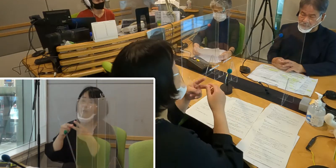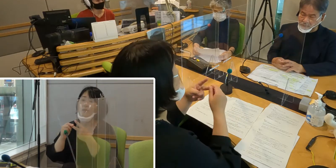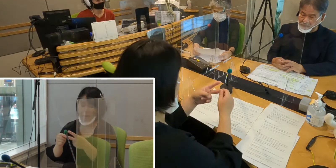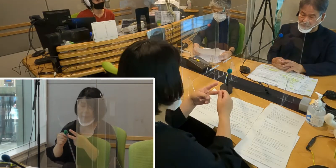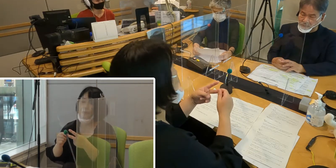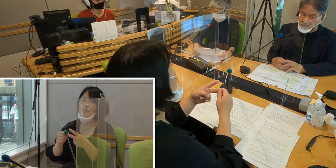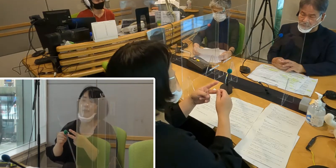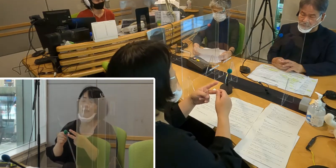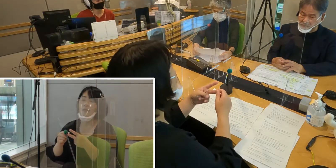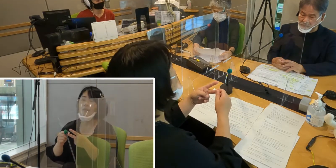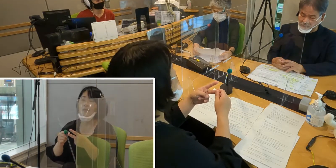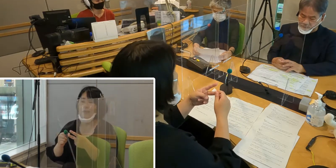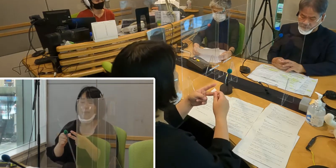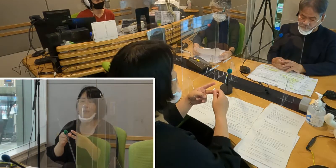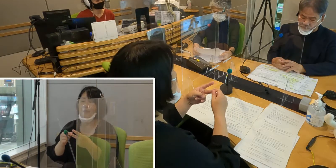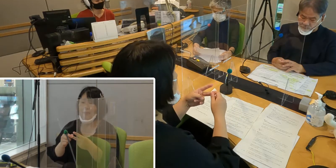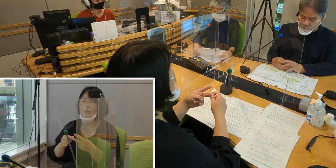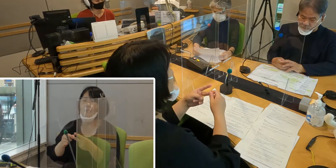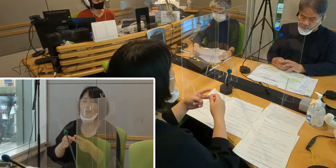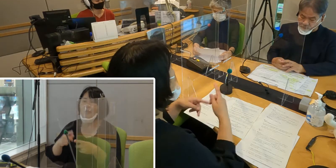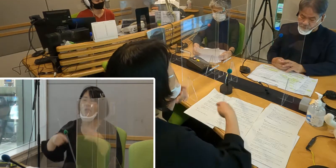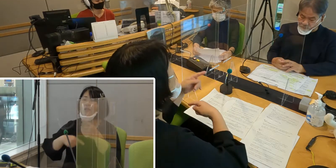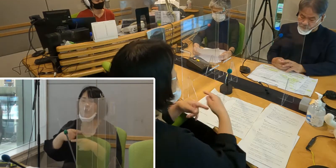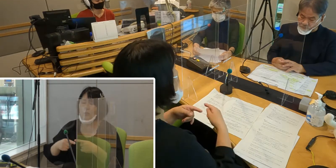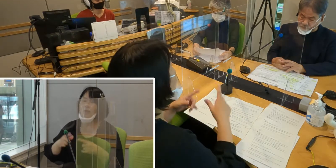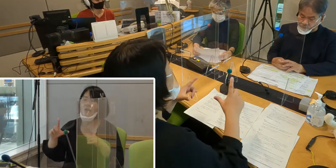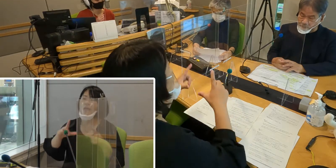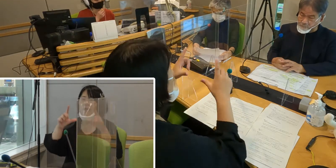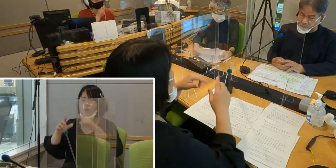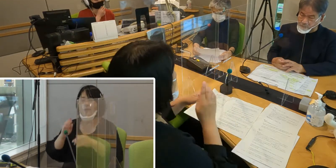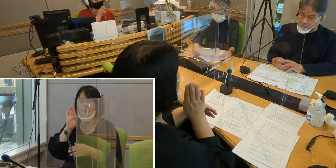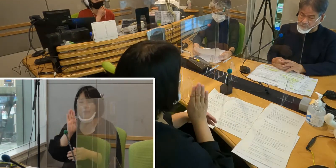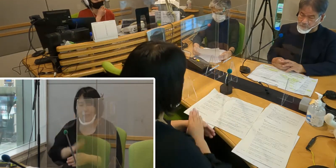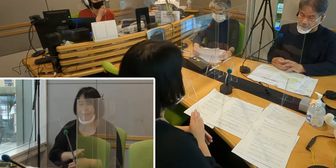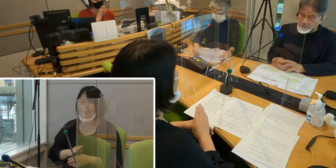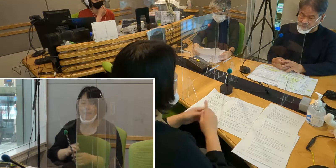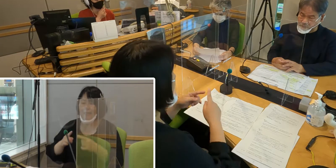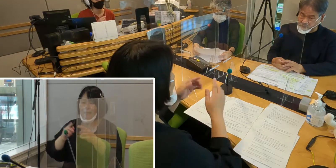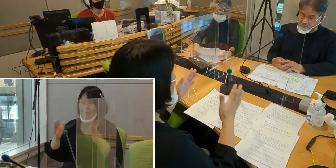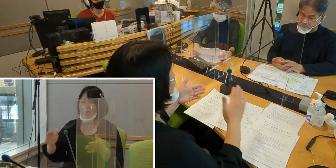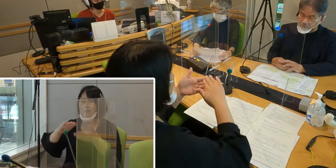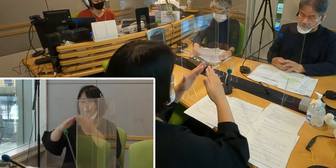そして手話で暮らしやすい入間市のまちづくりを目指すため、